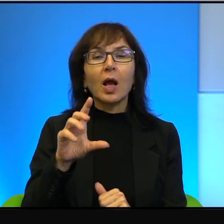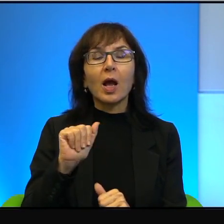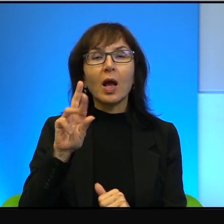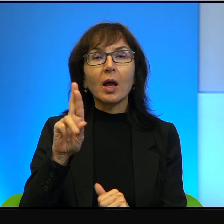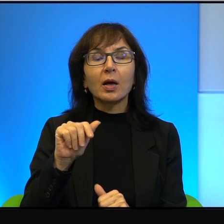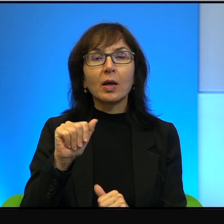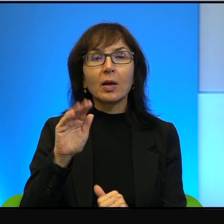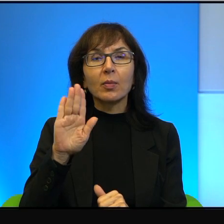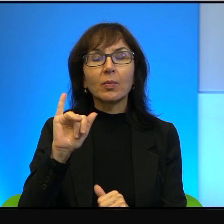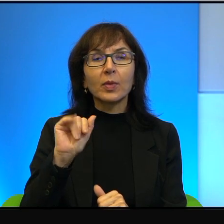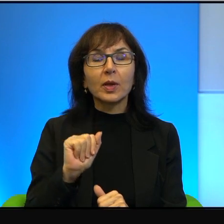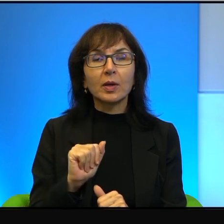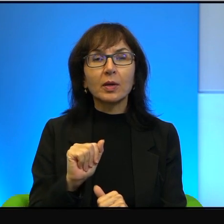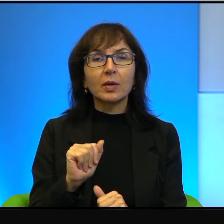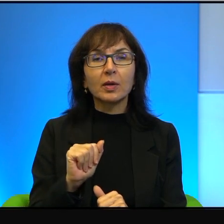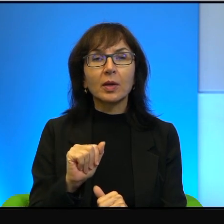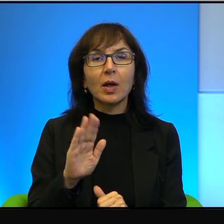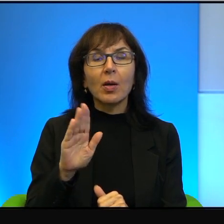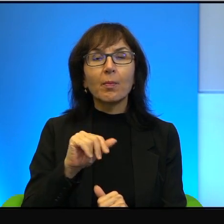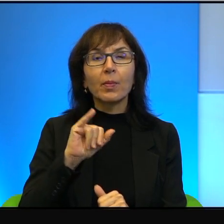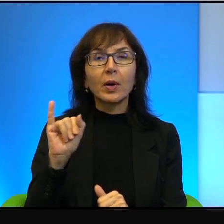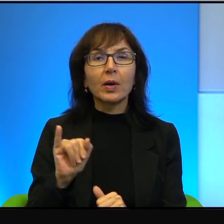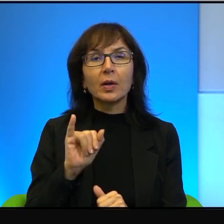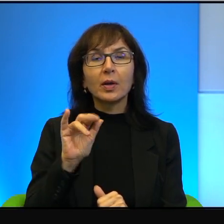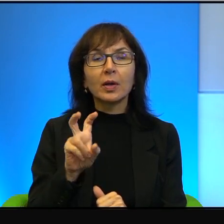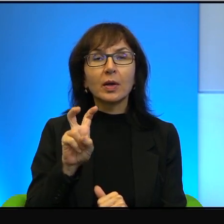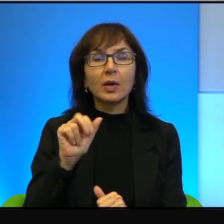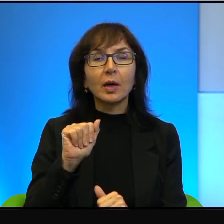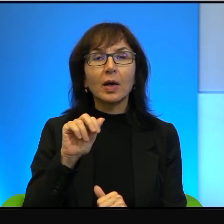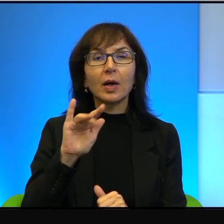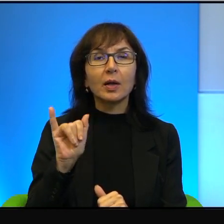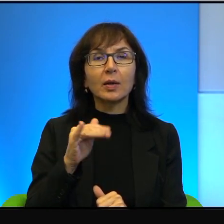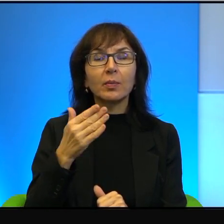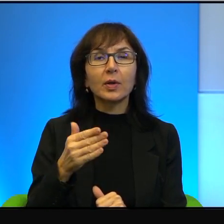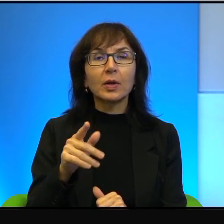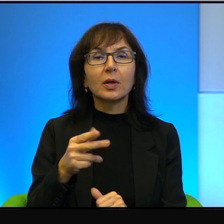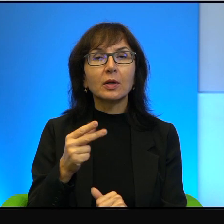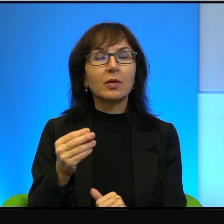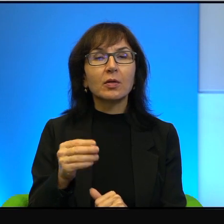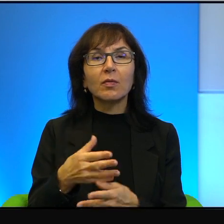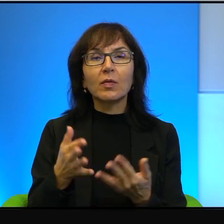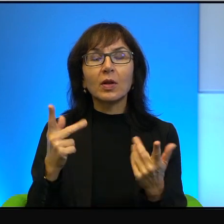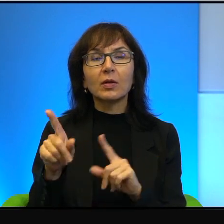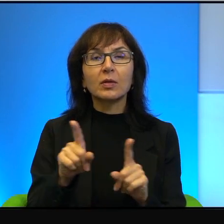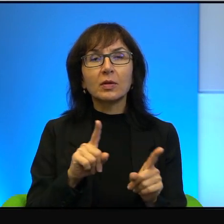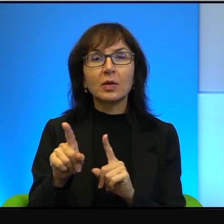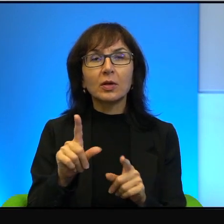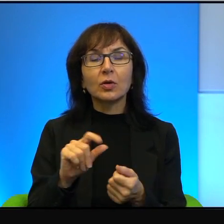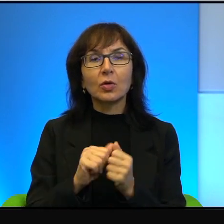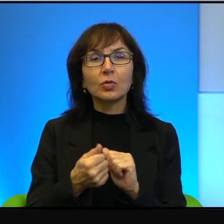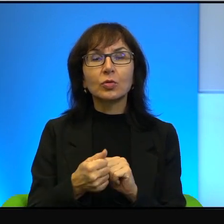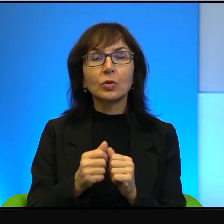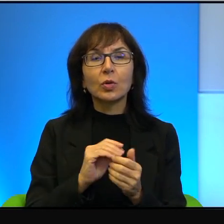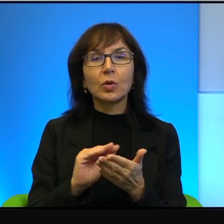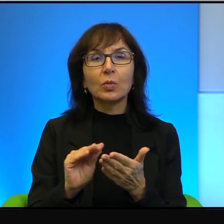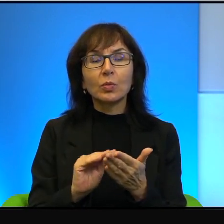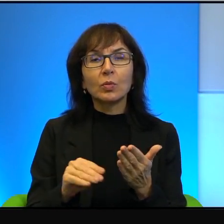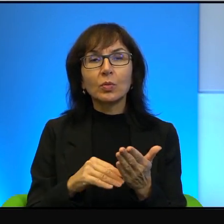i z Bahrajnem, to niewiele znaczy, dlatego że to są podpisy na traktaty,